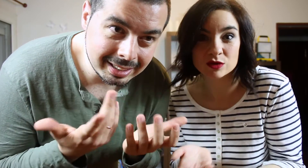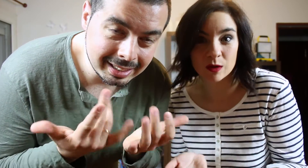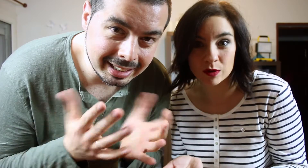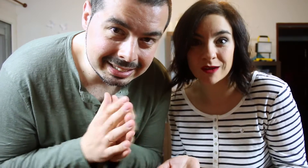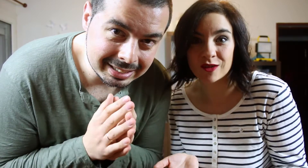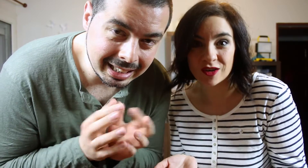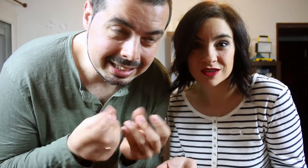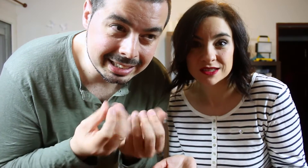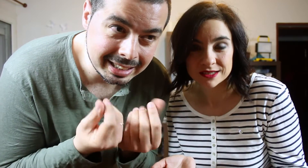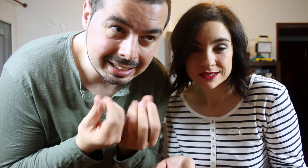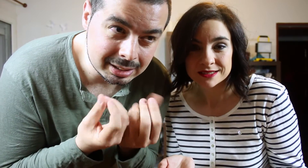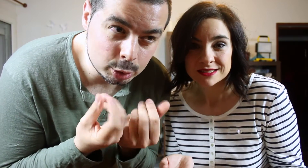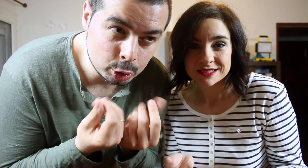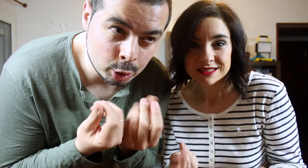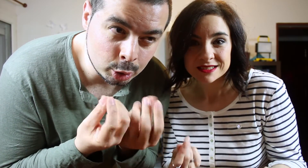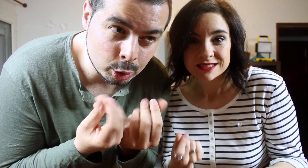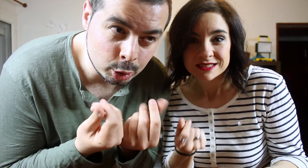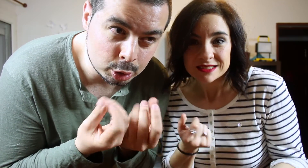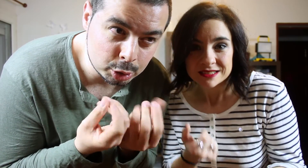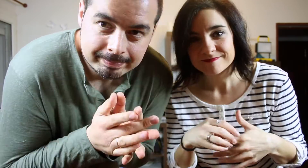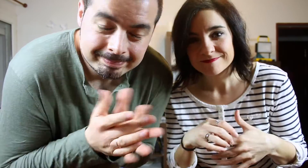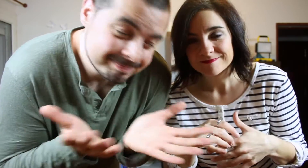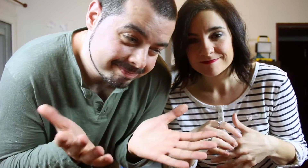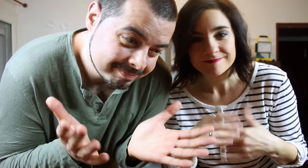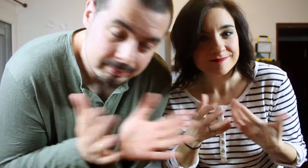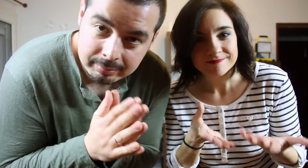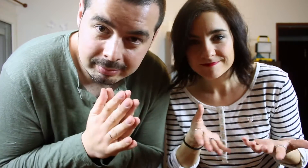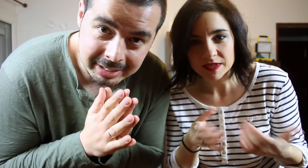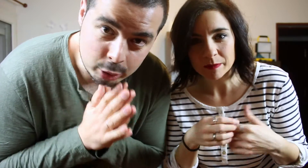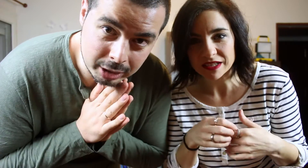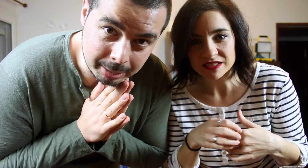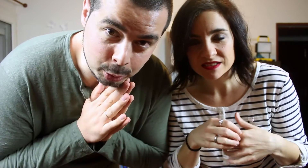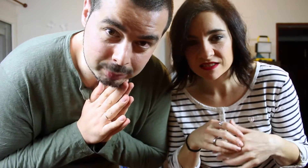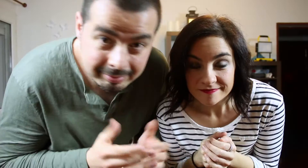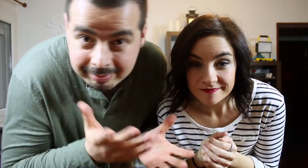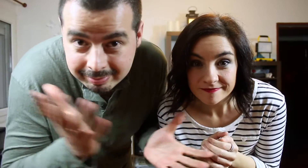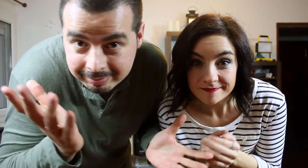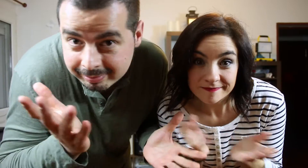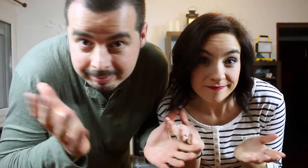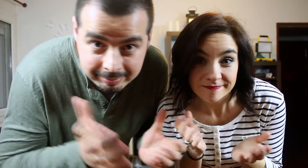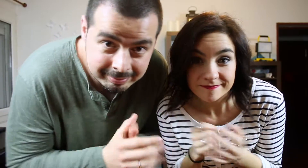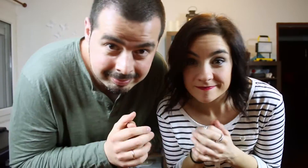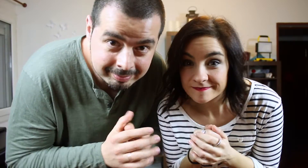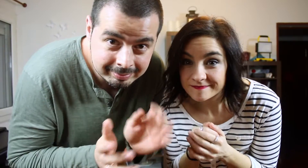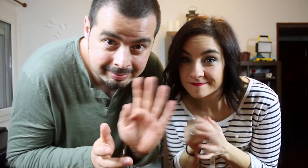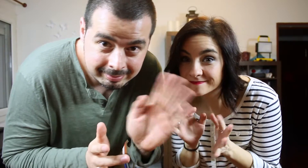Lasa letras no... no... no... nos sentimos